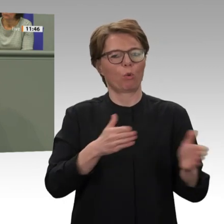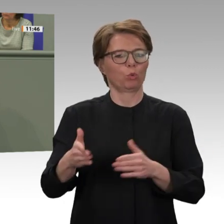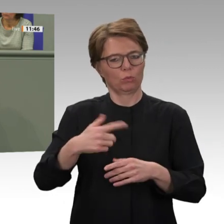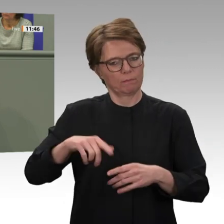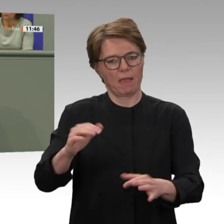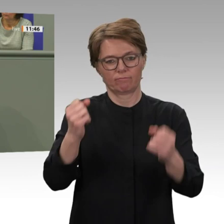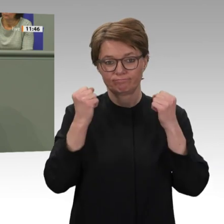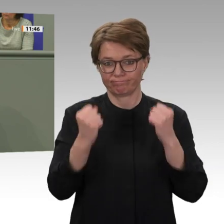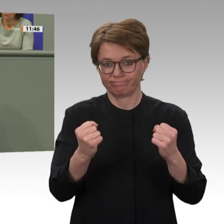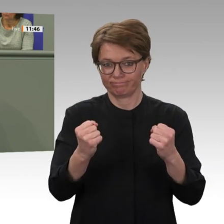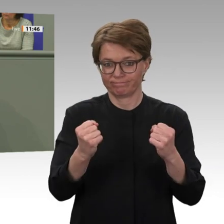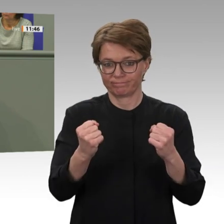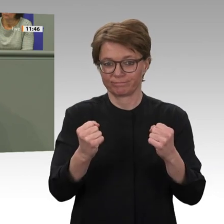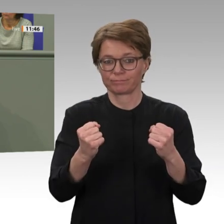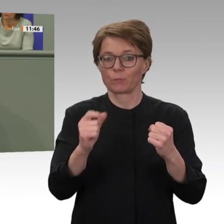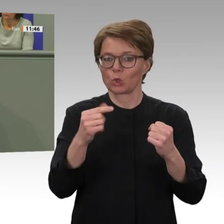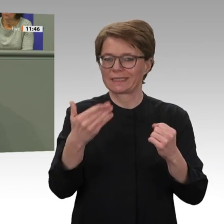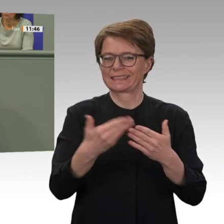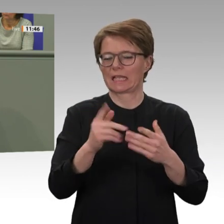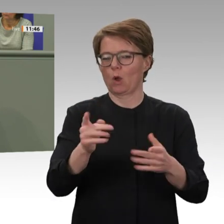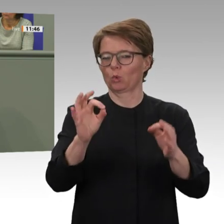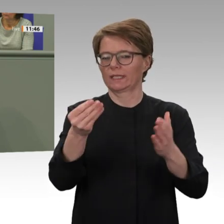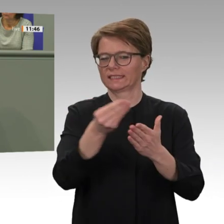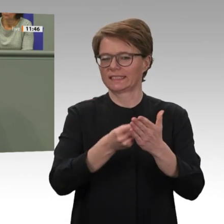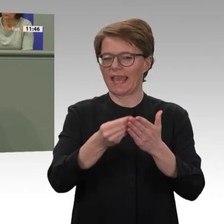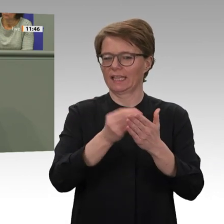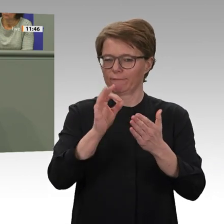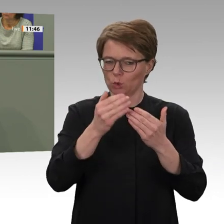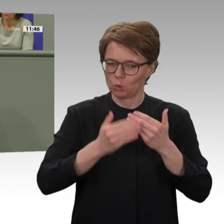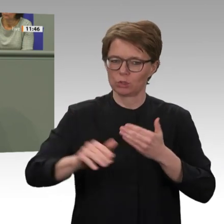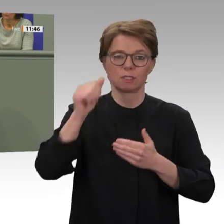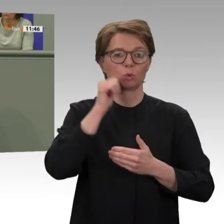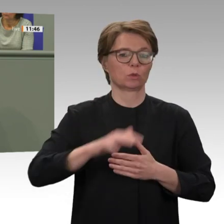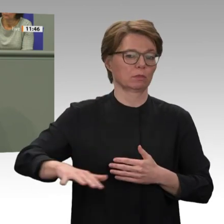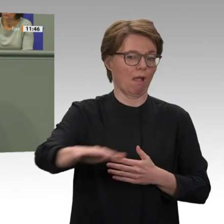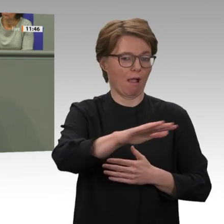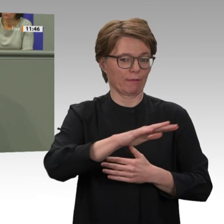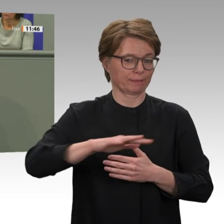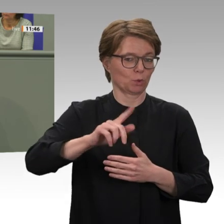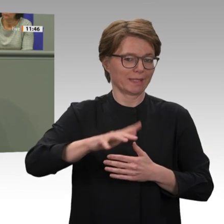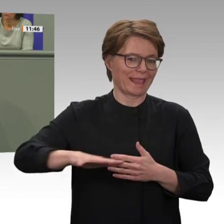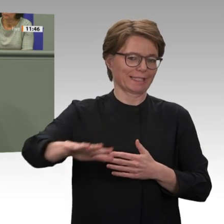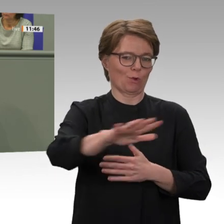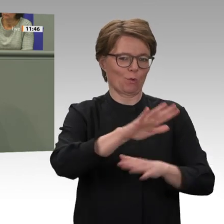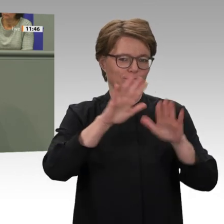Es waren ja gerade die Kriegsverbrechen in der Region Darfur, die dazu geführt hatten, dass die Vereinten Nationen und die Afrikanische Union diese Mission